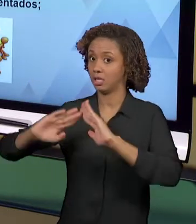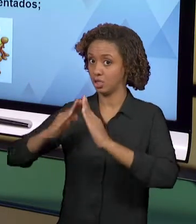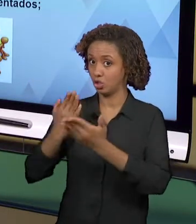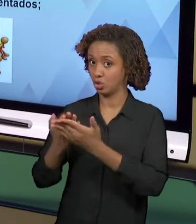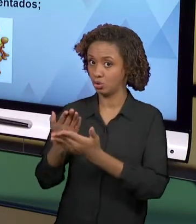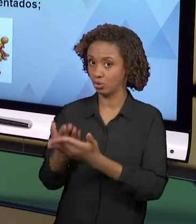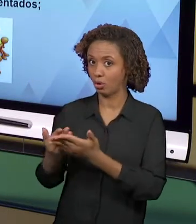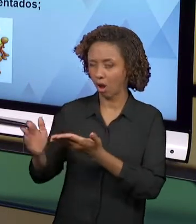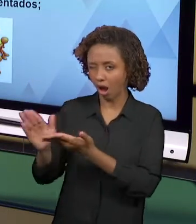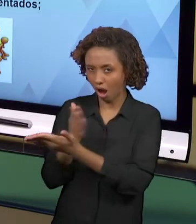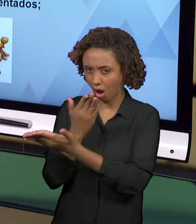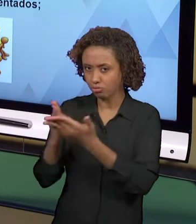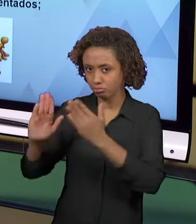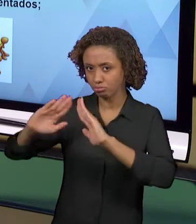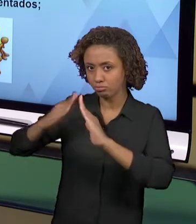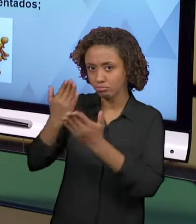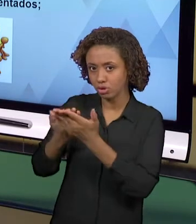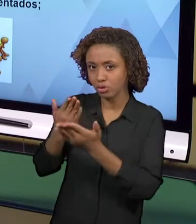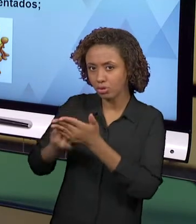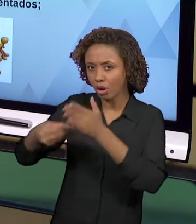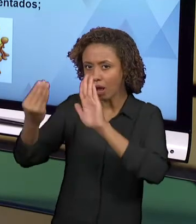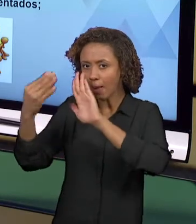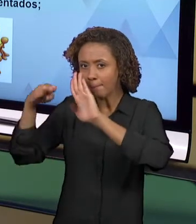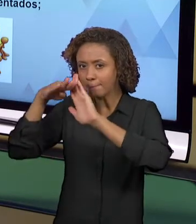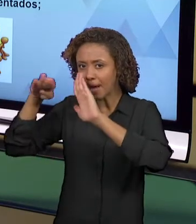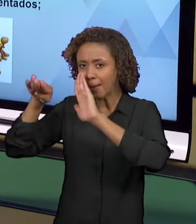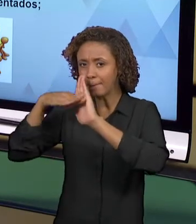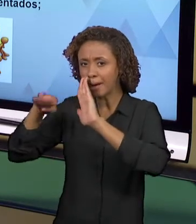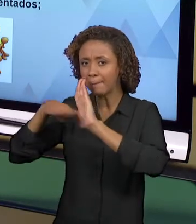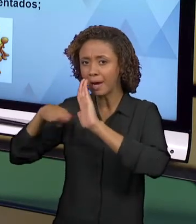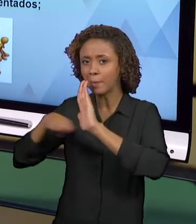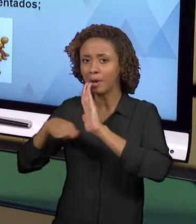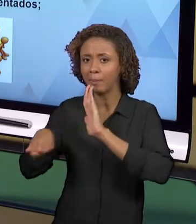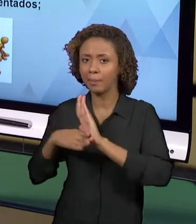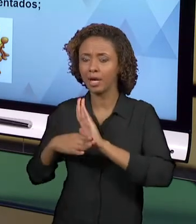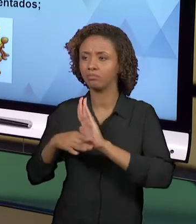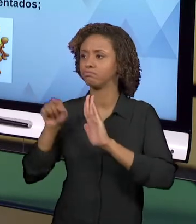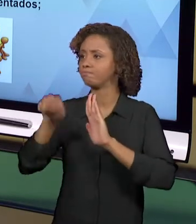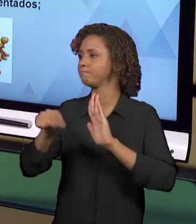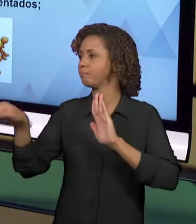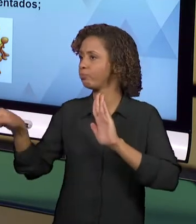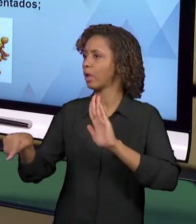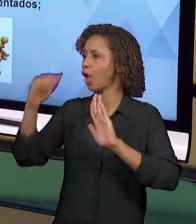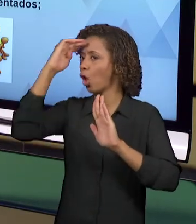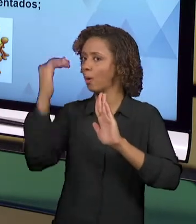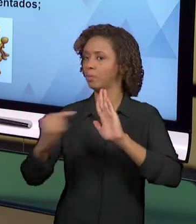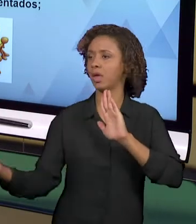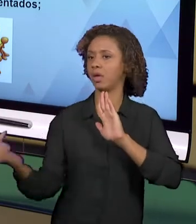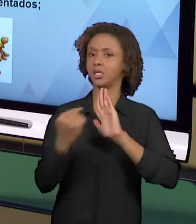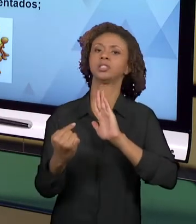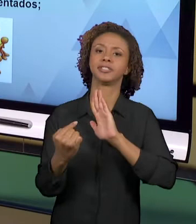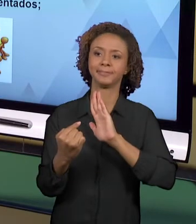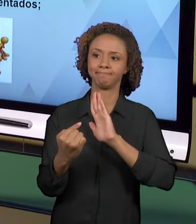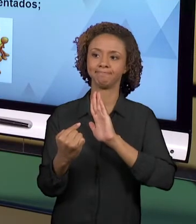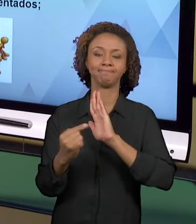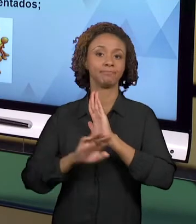PRECISA CUMPRIR. ENTÃO O PROFESSOR FICA FECHADO NUM NO CURRÍCULO ALI PRESCRITO E QUE, MUITAS